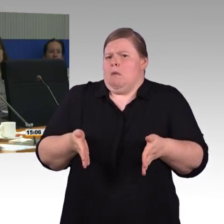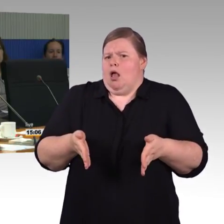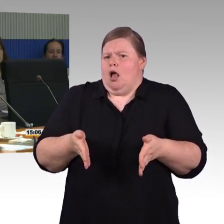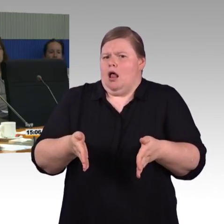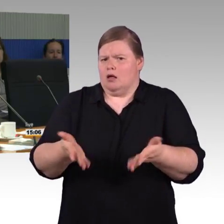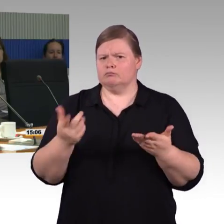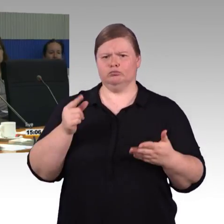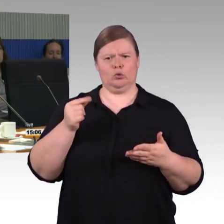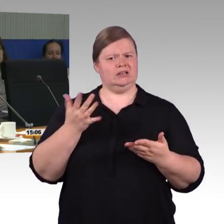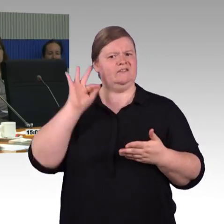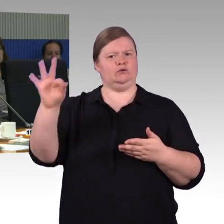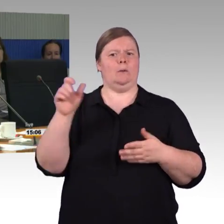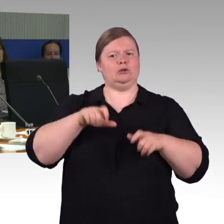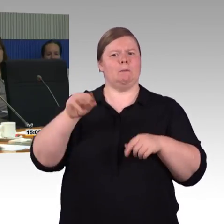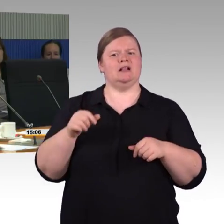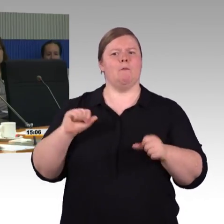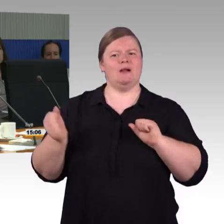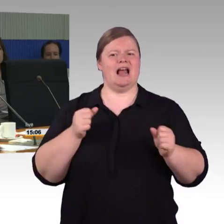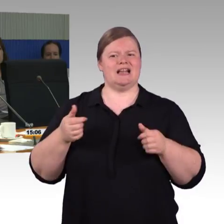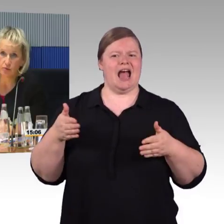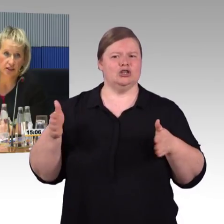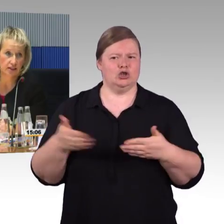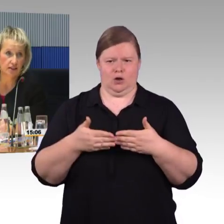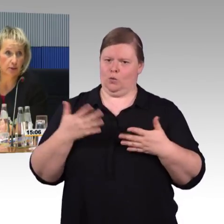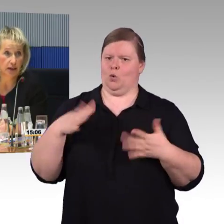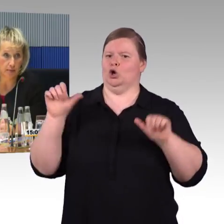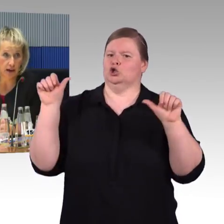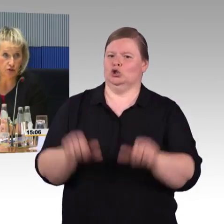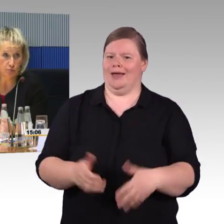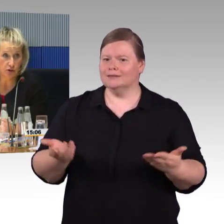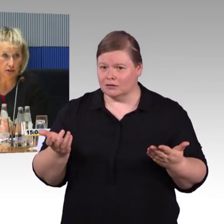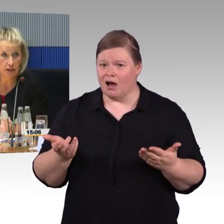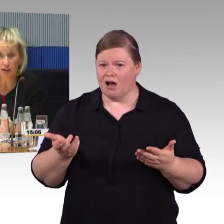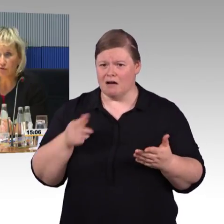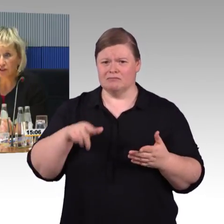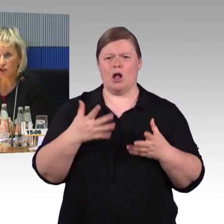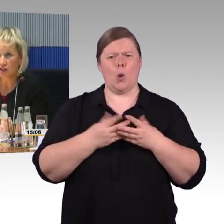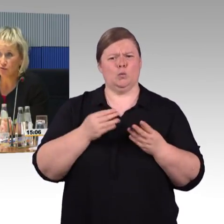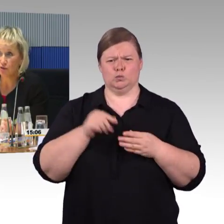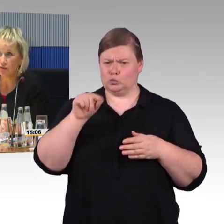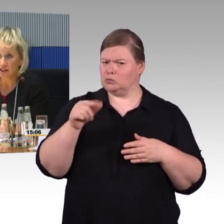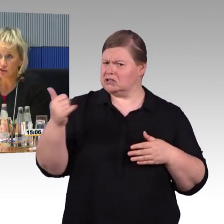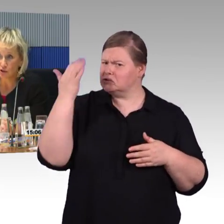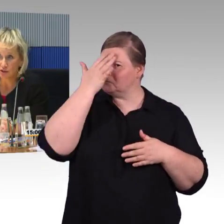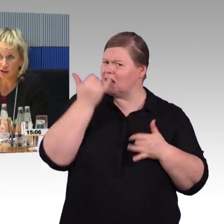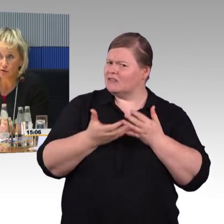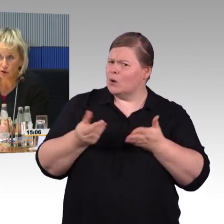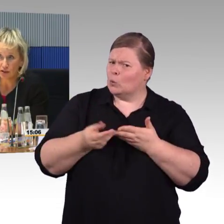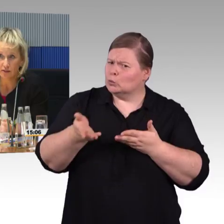(Rednerwechsel) Es wurde schon die europäische Verordnung TSI PRM angesprochen, die gilt auch für die Gestaltung von Fahrzeugen,